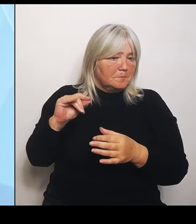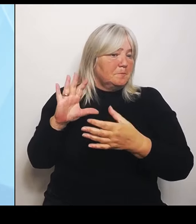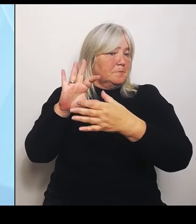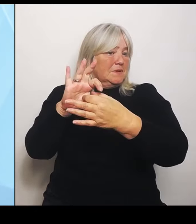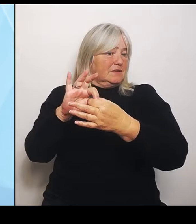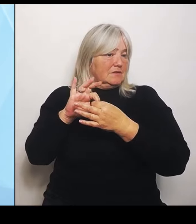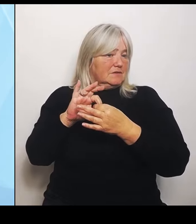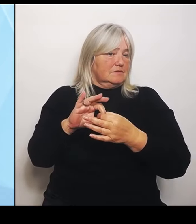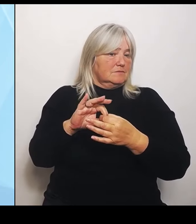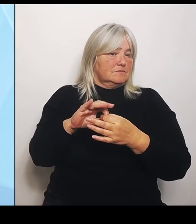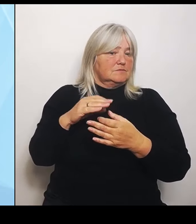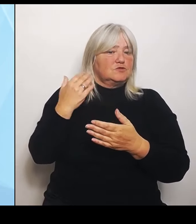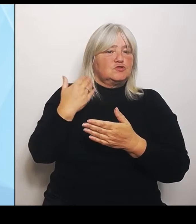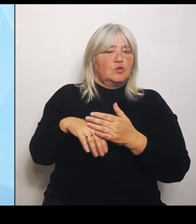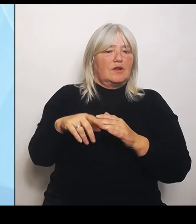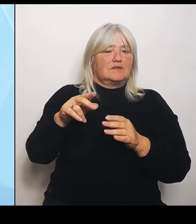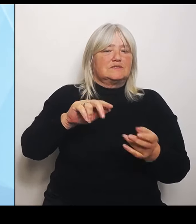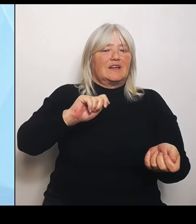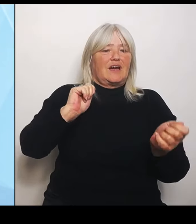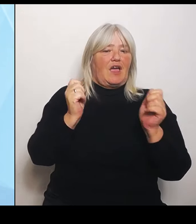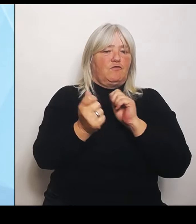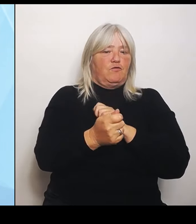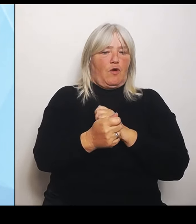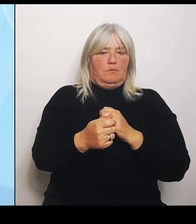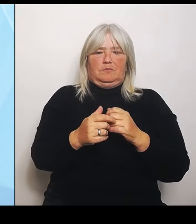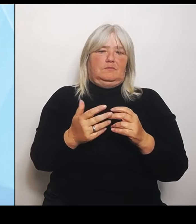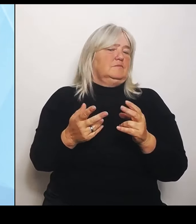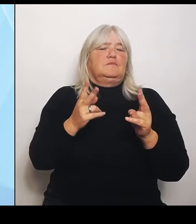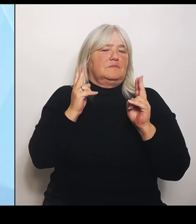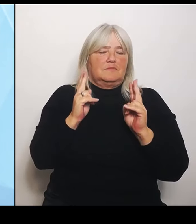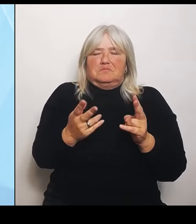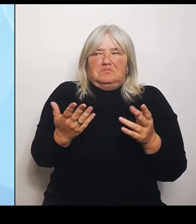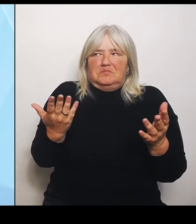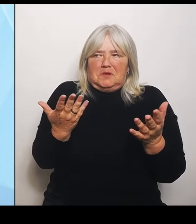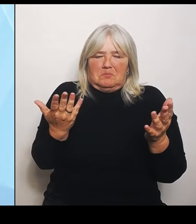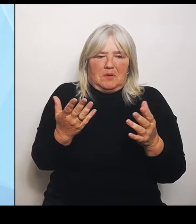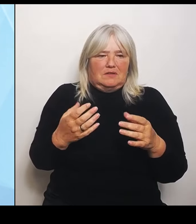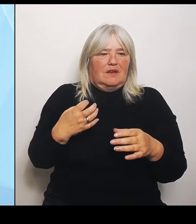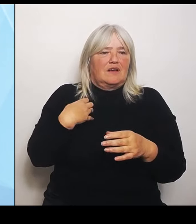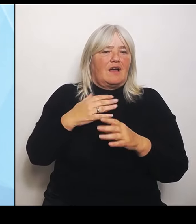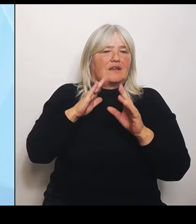Also sowohl die Krankenhausträger als auch Bundesländer, wie auch andere Beteiligte fühlen sich nicht